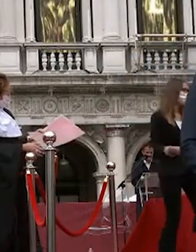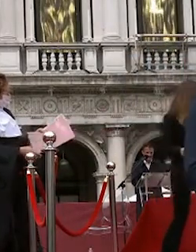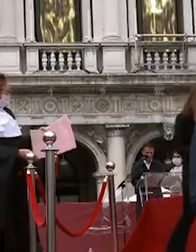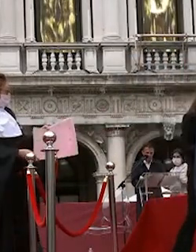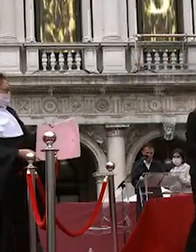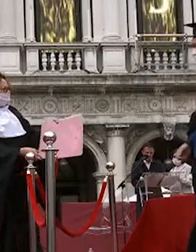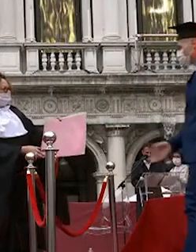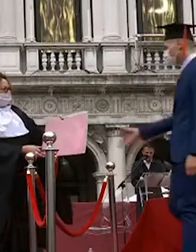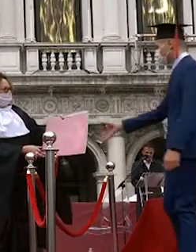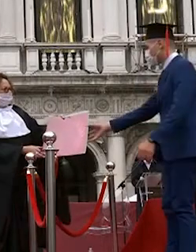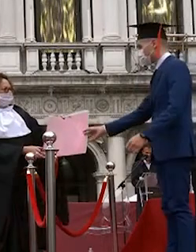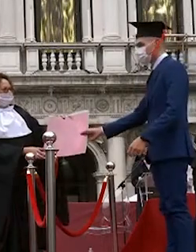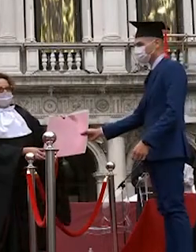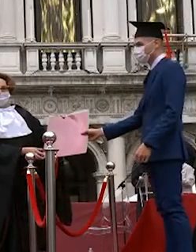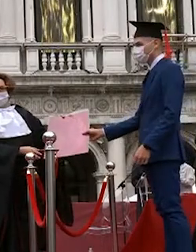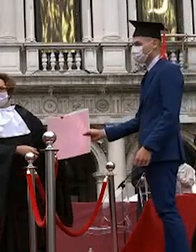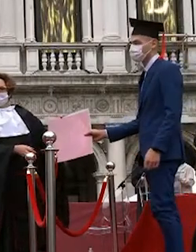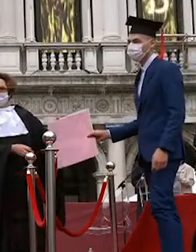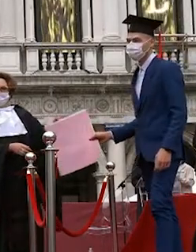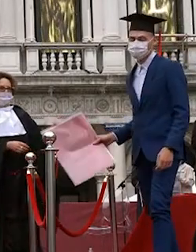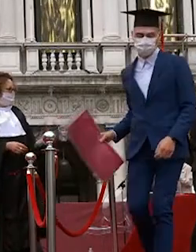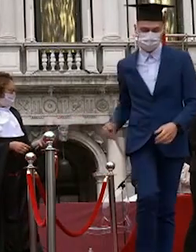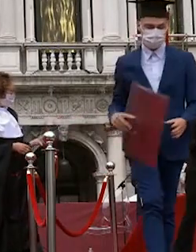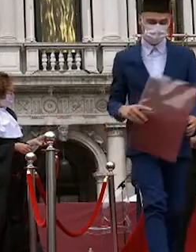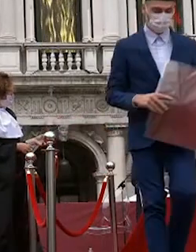dall'acqua martina pugiotto